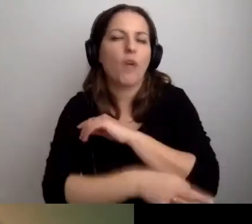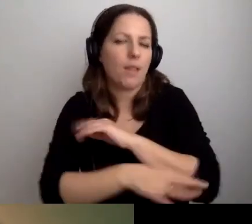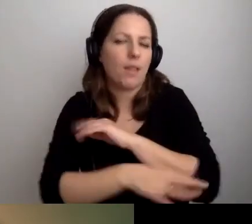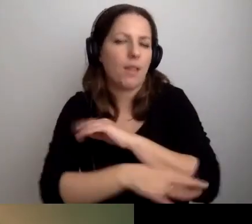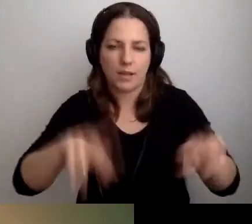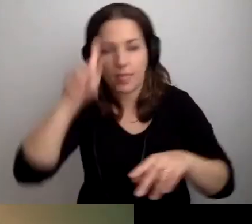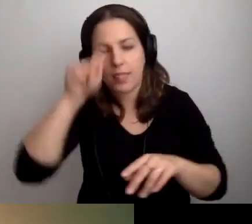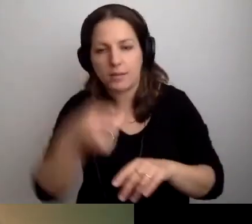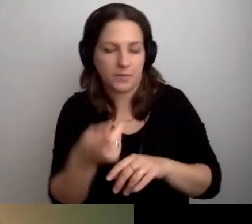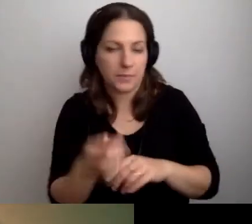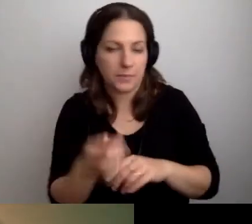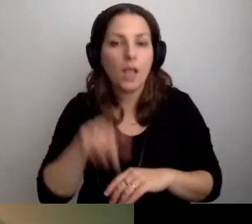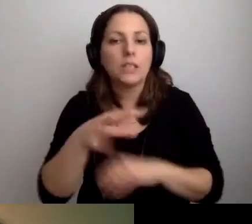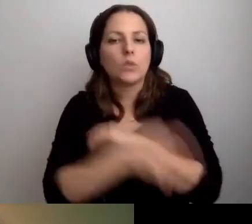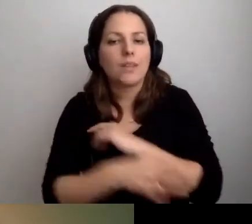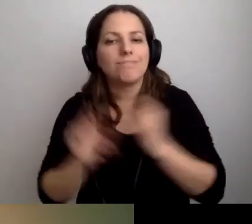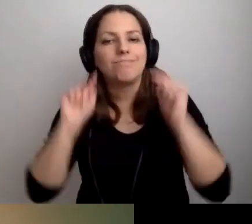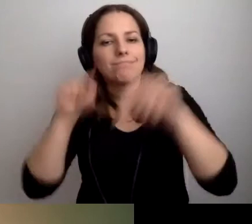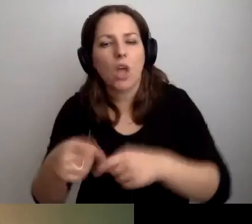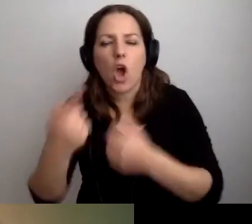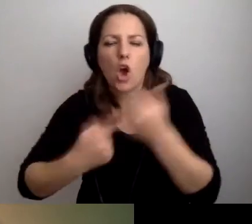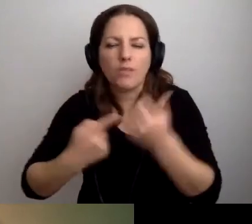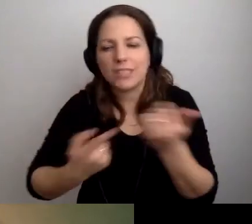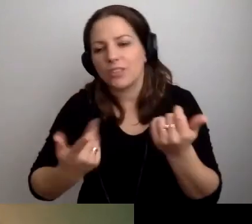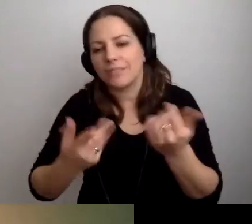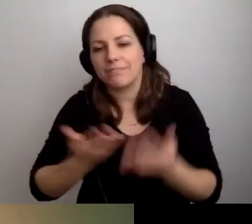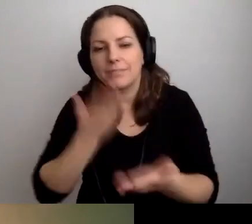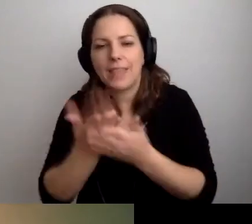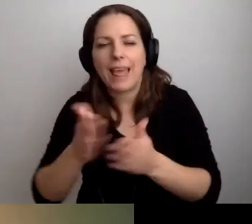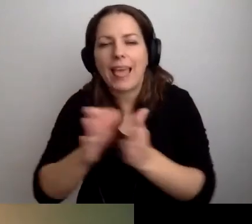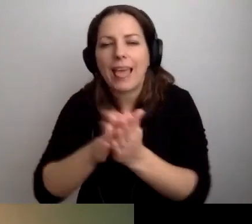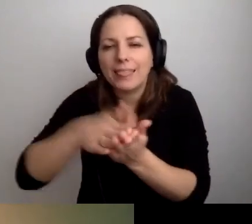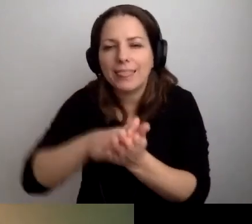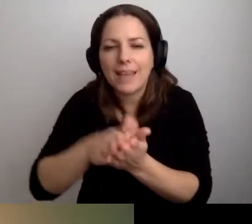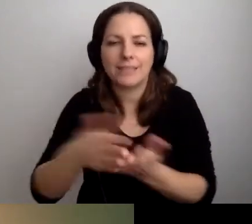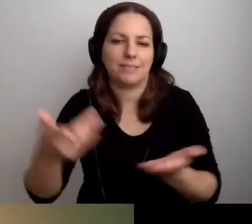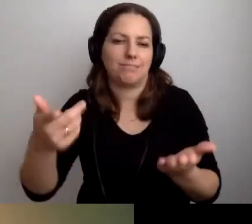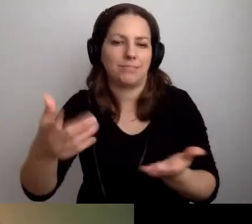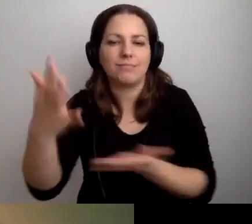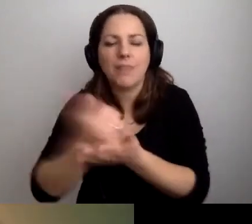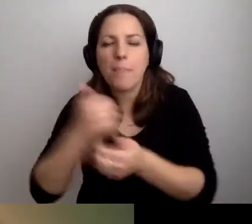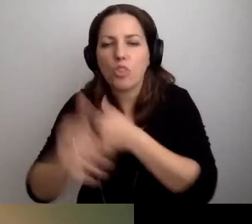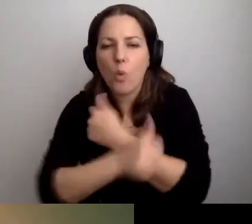Tam przychodzą studenci, żeby się rozliczać, składać indeksy. Odbierać dokumenty, składać podania.